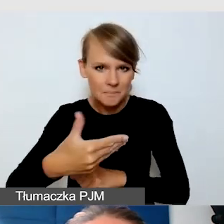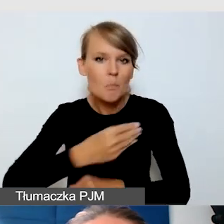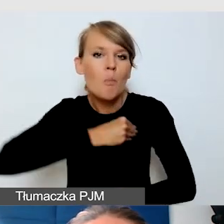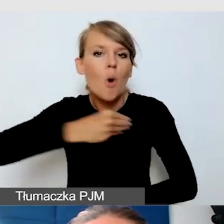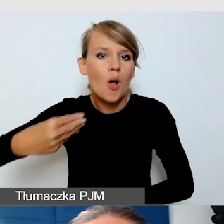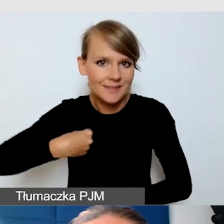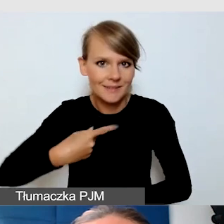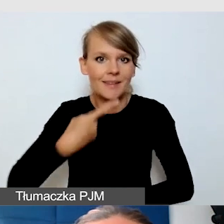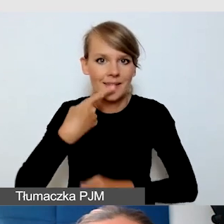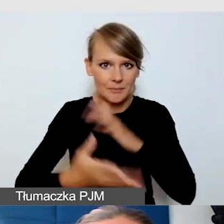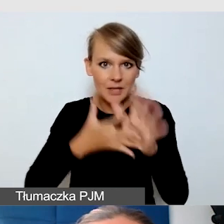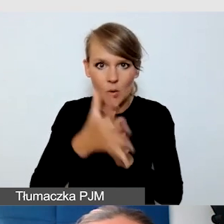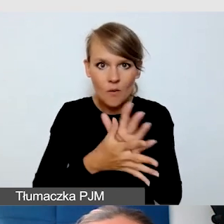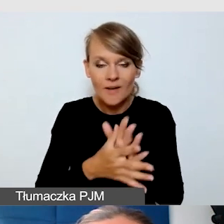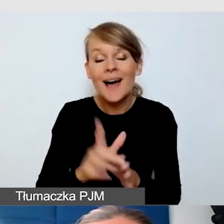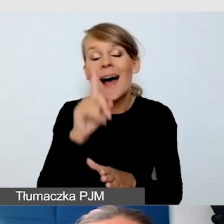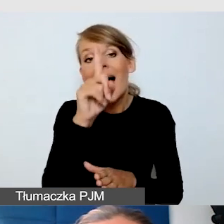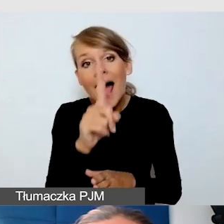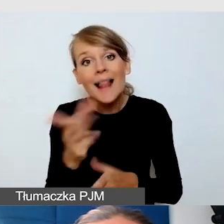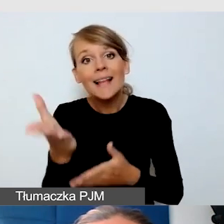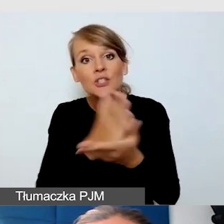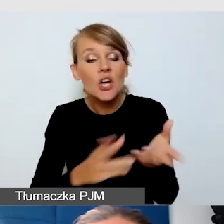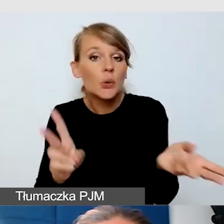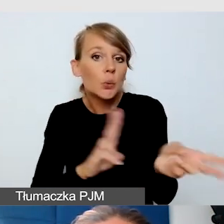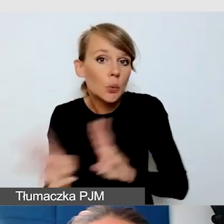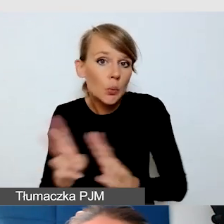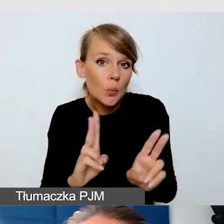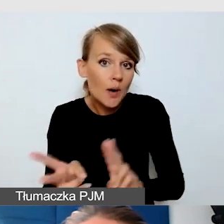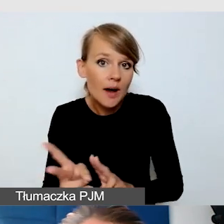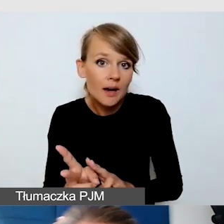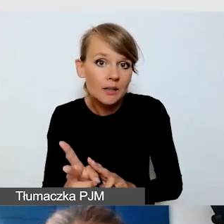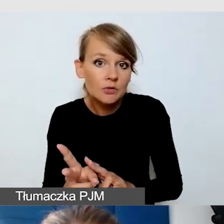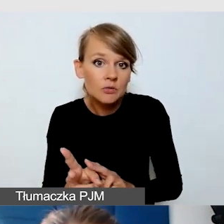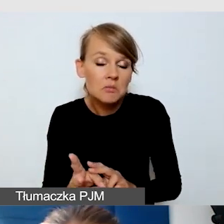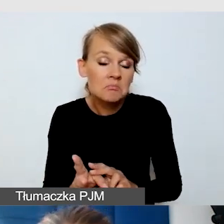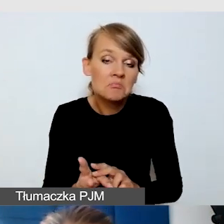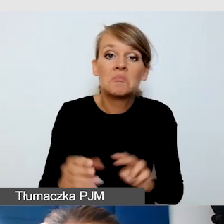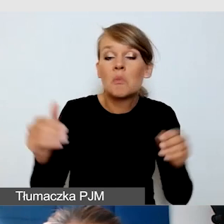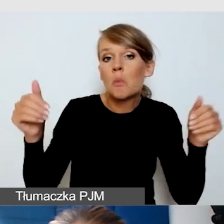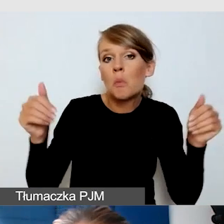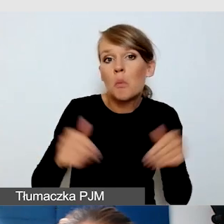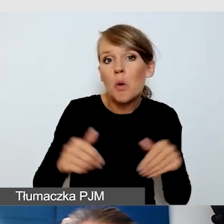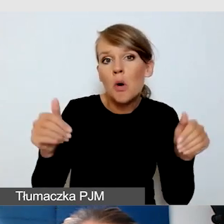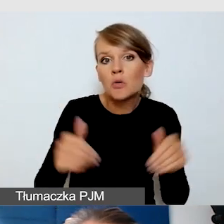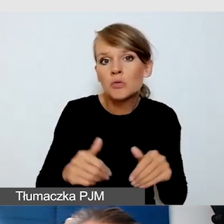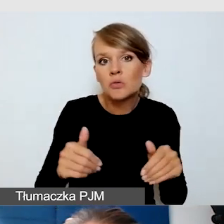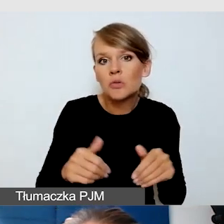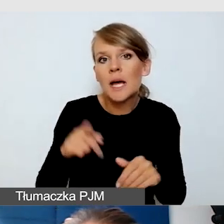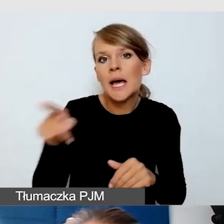Ale część tłumaczy może funkcjonować w SJM,